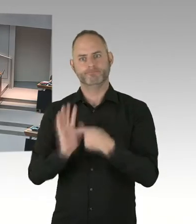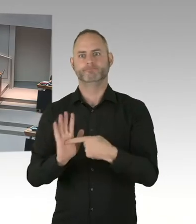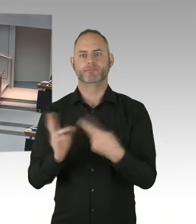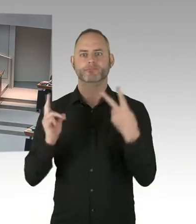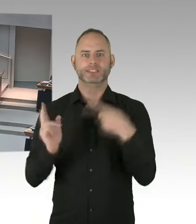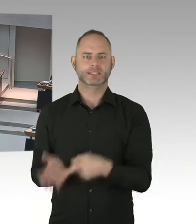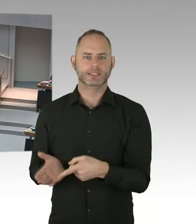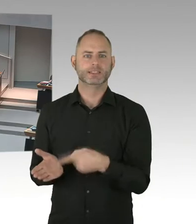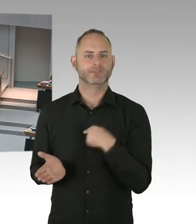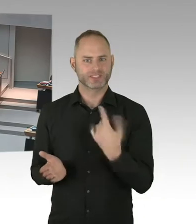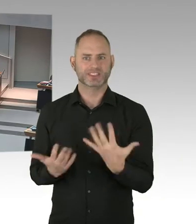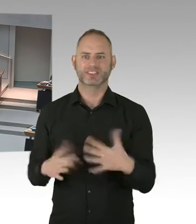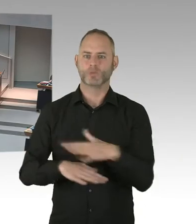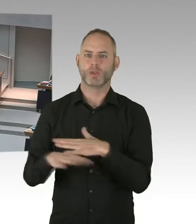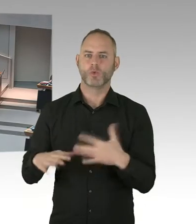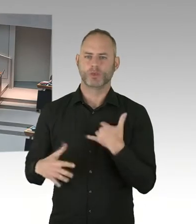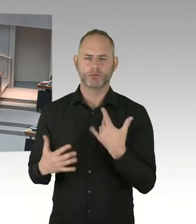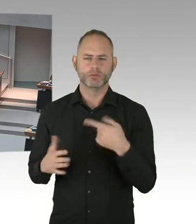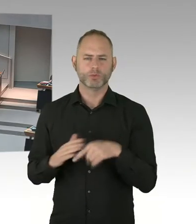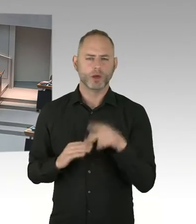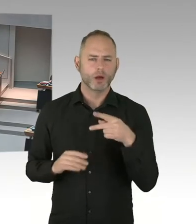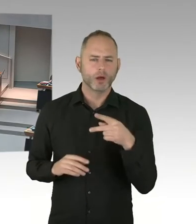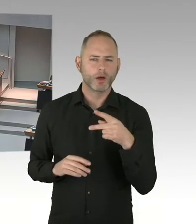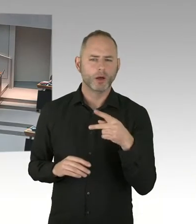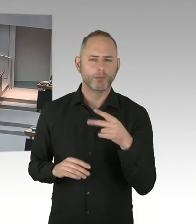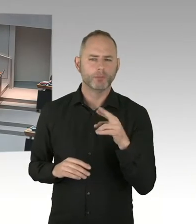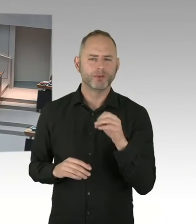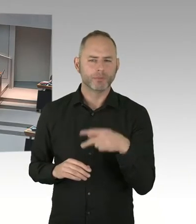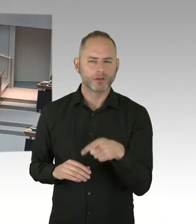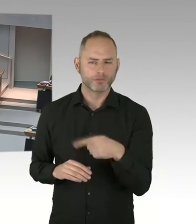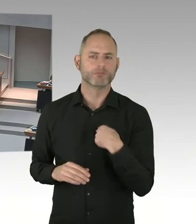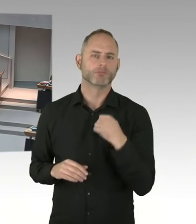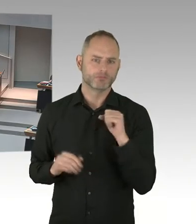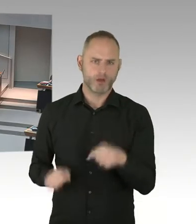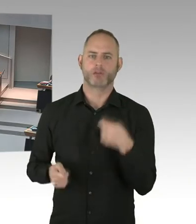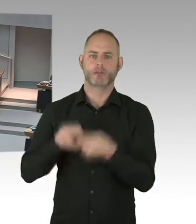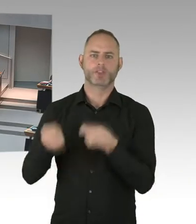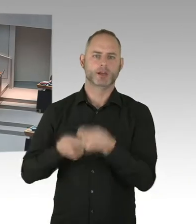wollen wir auch in die ganze Umsetzung mit einbauen. Also wir sind ein ganzes Stück vorangekommen.